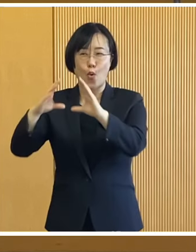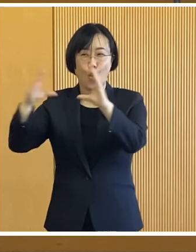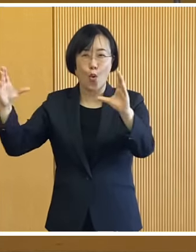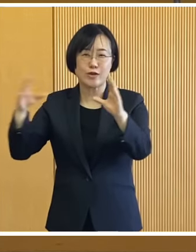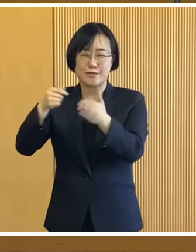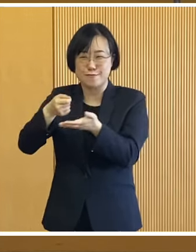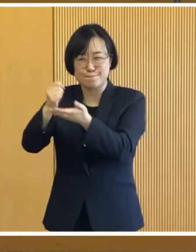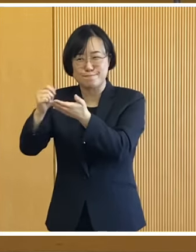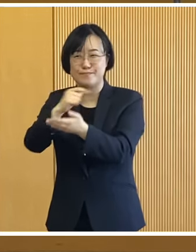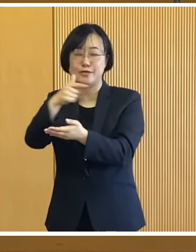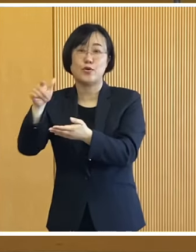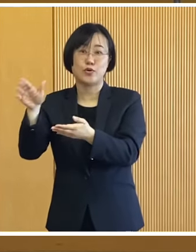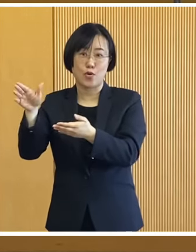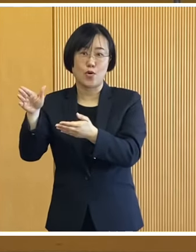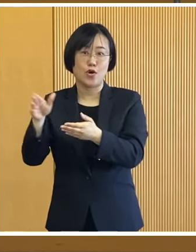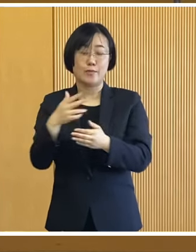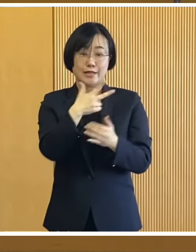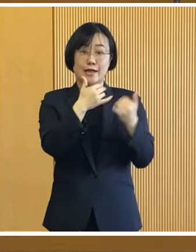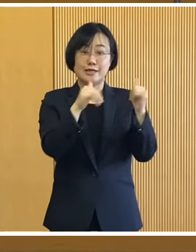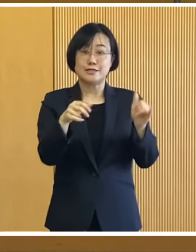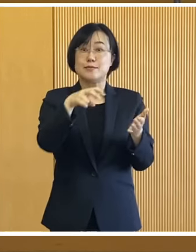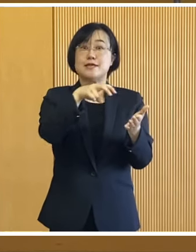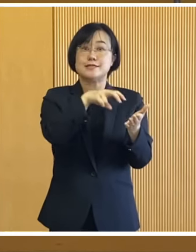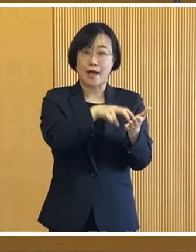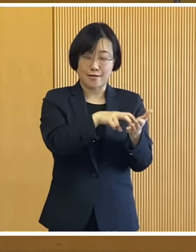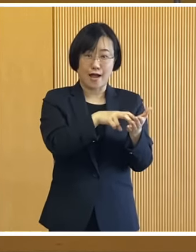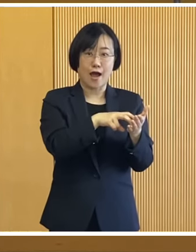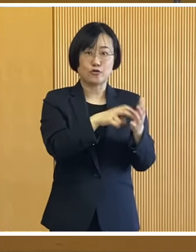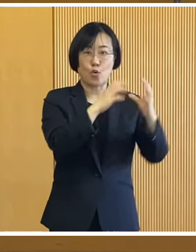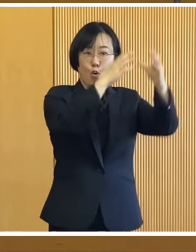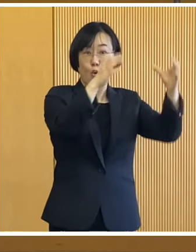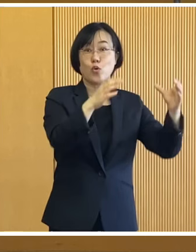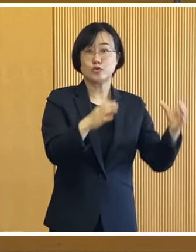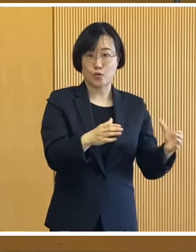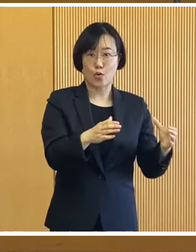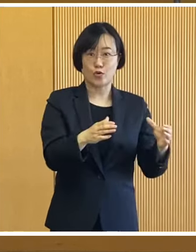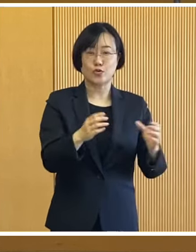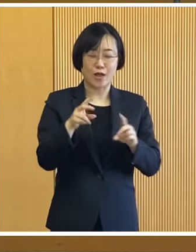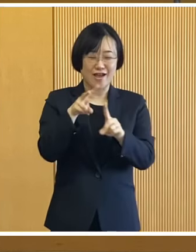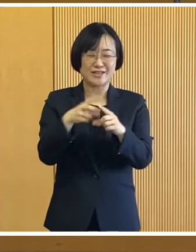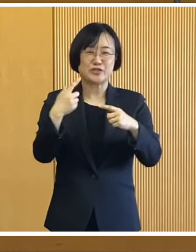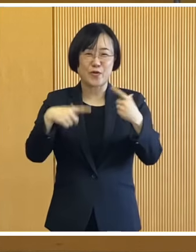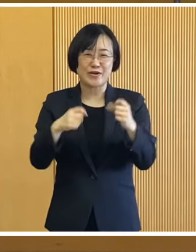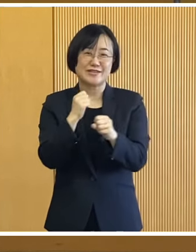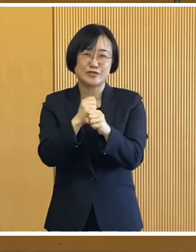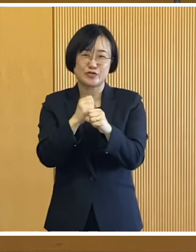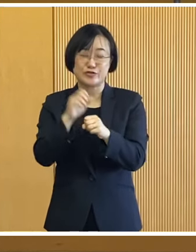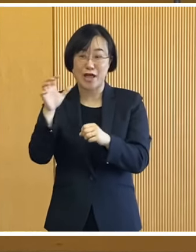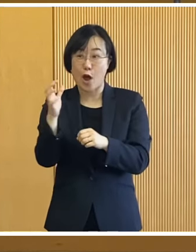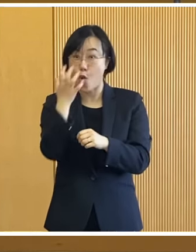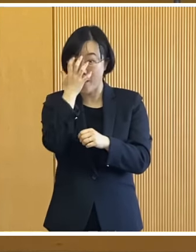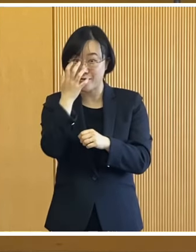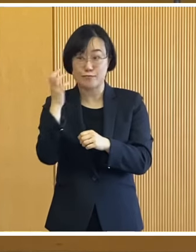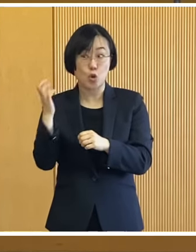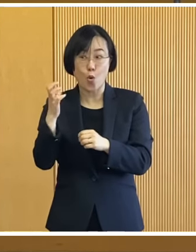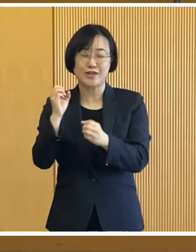市民参加の氷雪像や 市内の小学生がつくる 表情豊かな氷のお面で